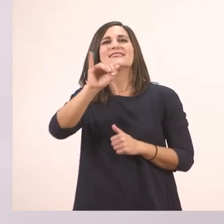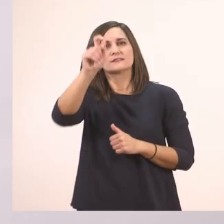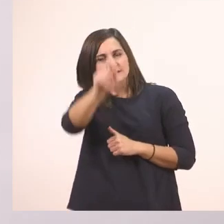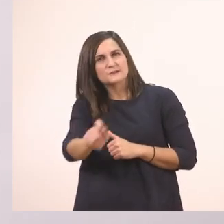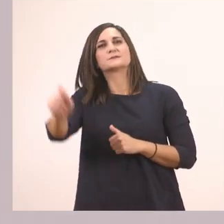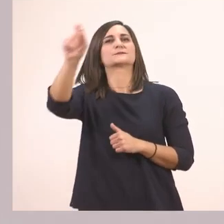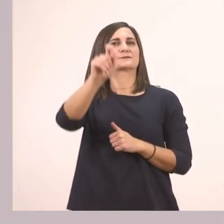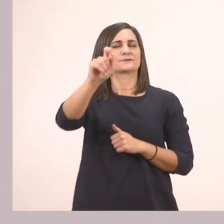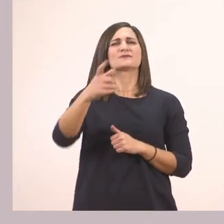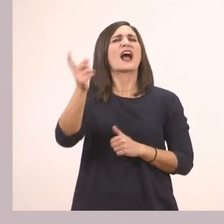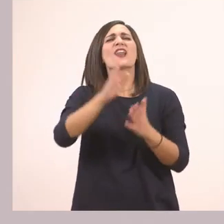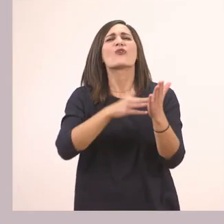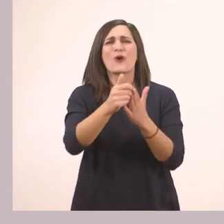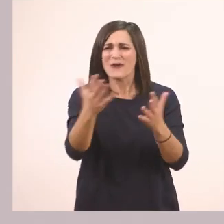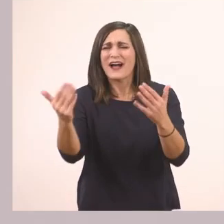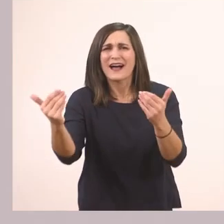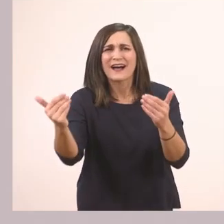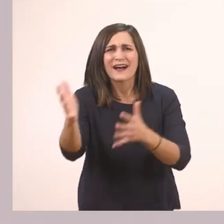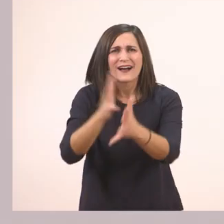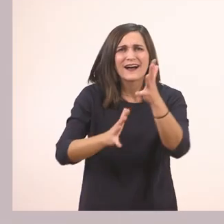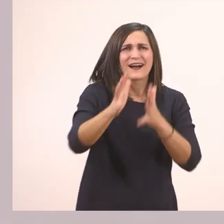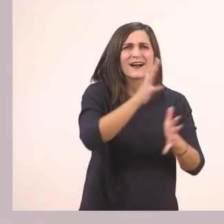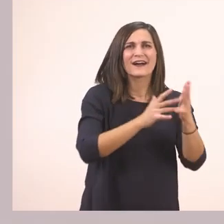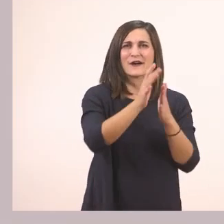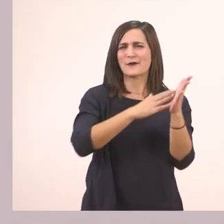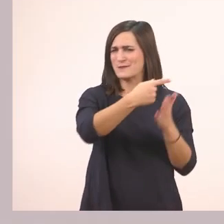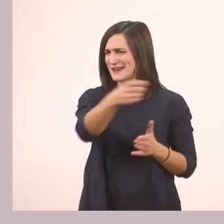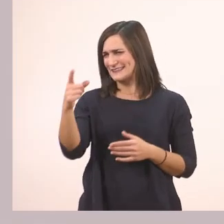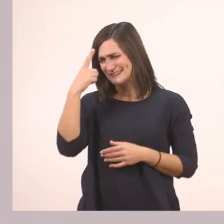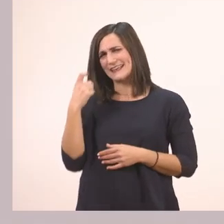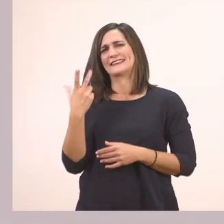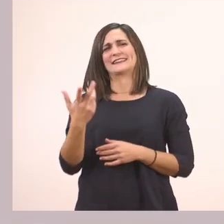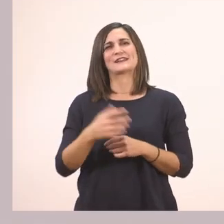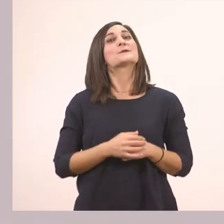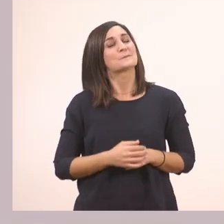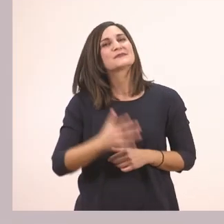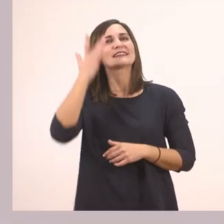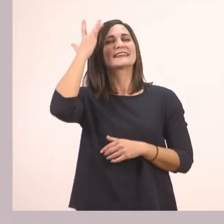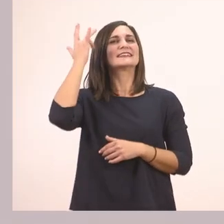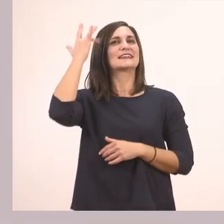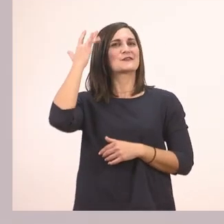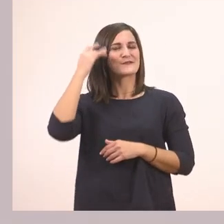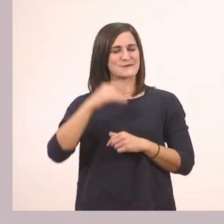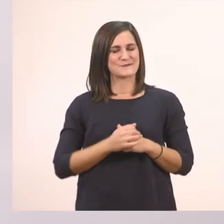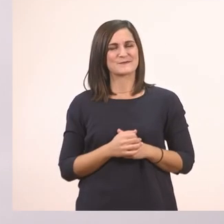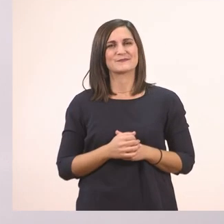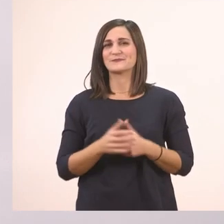Κι άλλο ένα χρώμα βρείτε μου, γιατί είναι με τα γραμματάκια που έχουμε μάθει. Το κίτρινο! Πολύ ωραία!